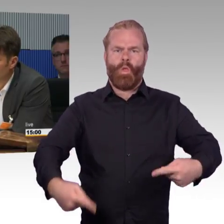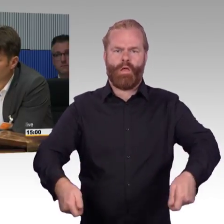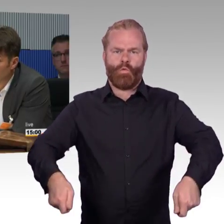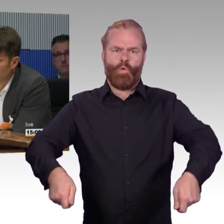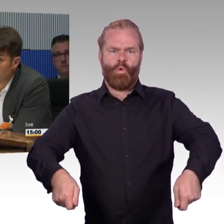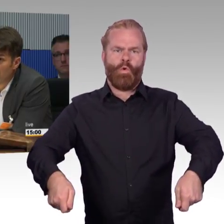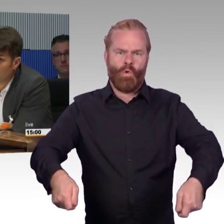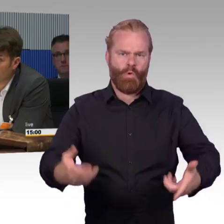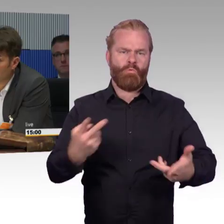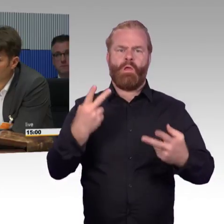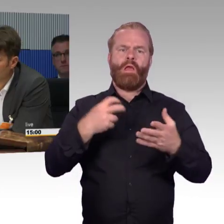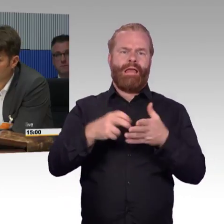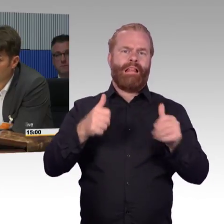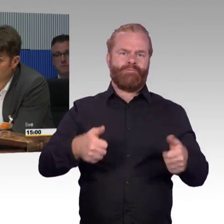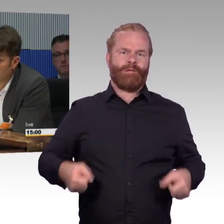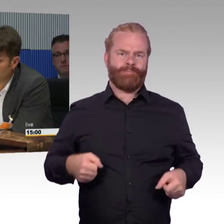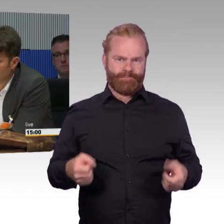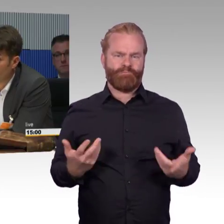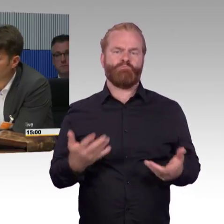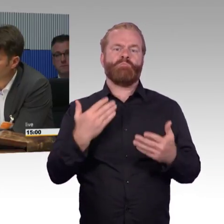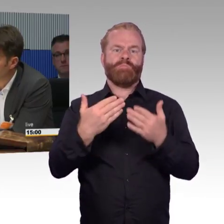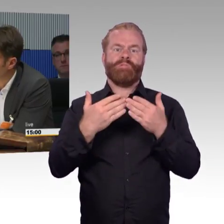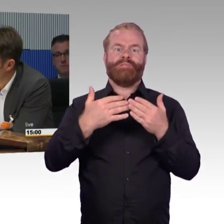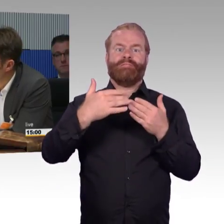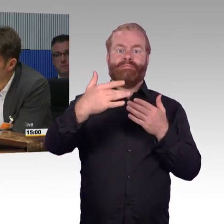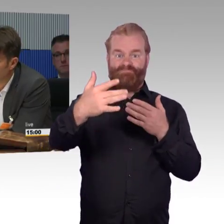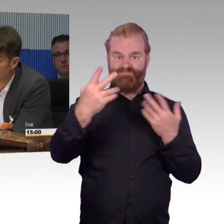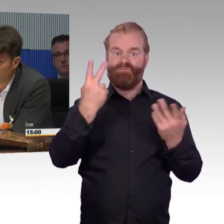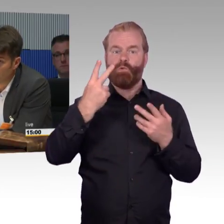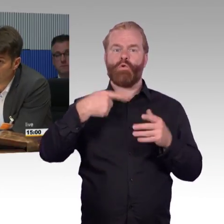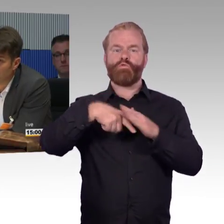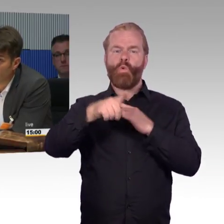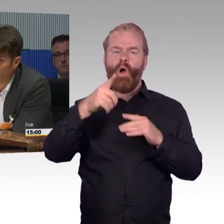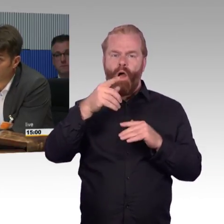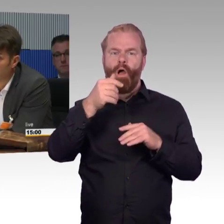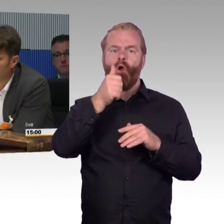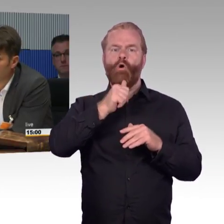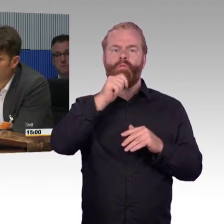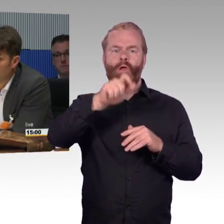sind dann wieder am DB Bahnhof und gehen wieder in die Straßenbahn rein, um dort hin zu kommen, wo sie hin müssen oder wollen.